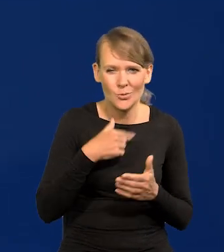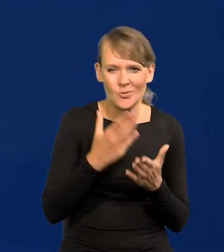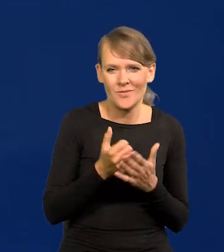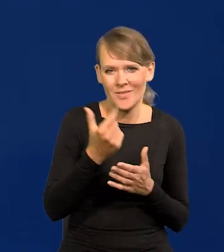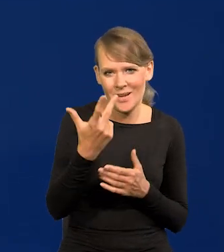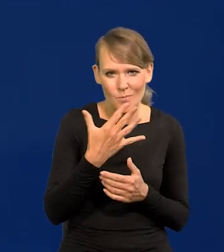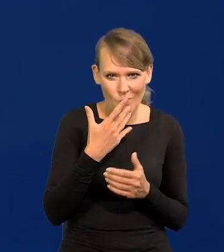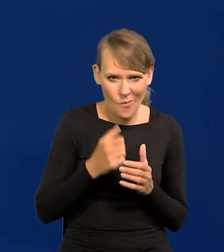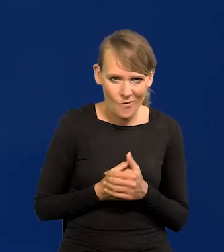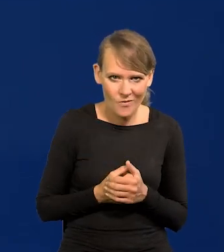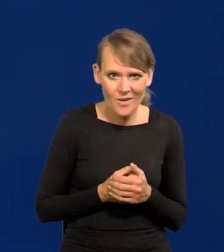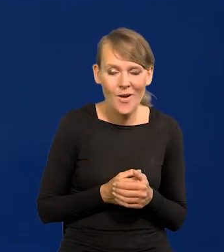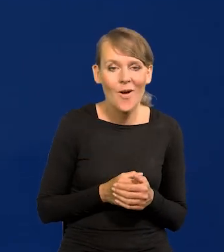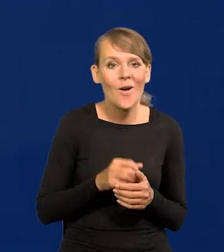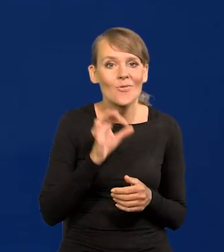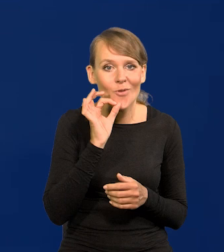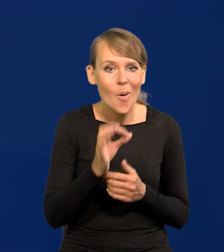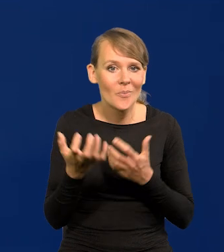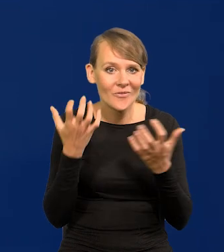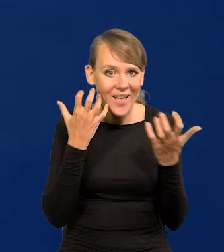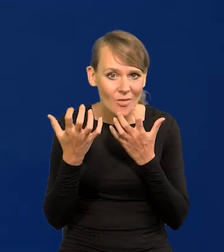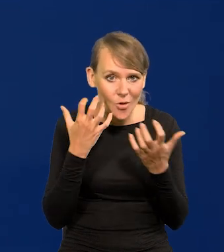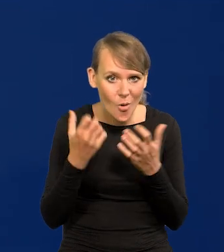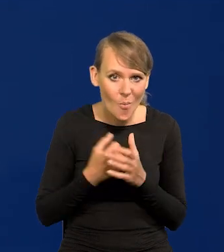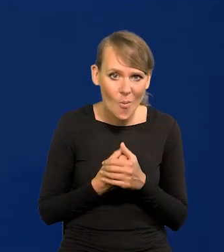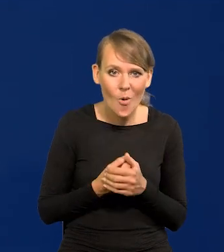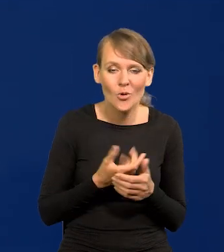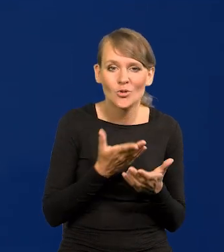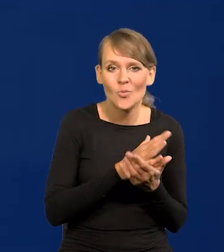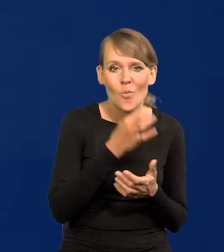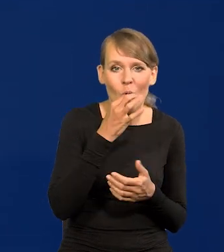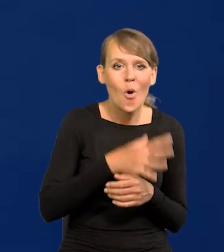Dobra wiadomość, news dla średniego młodszego pokolenia jest taki,